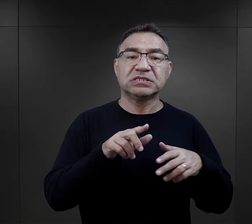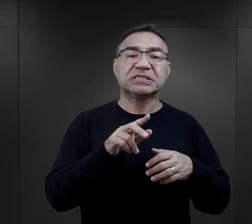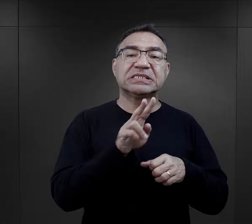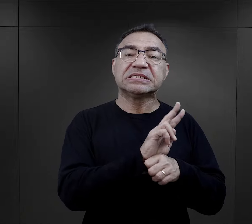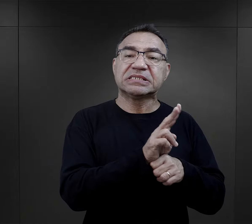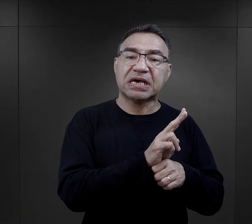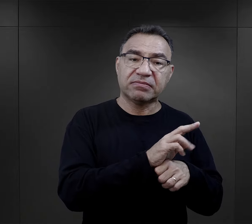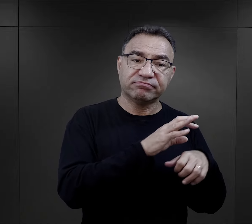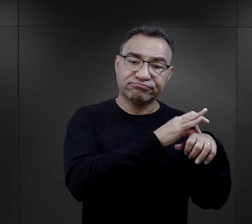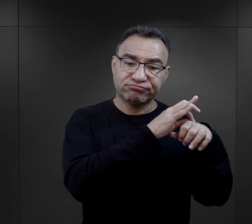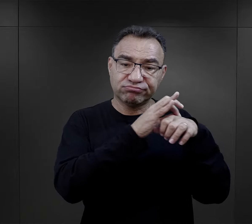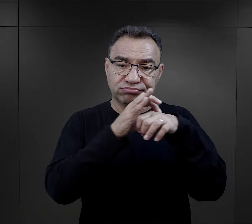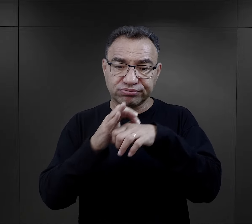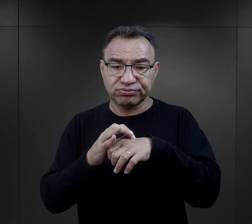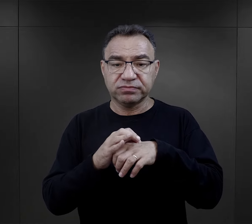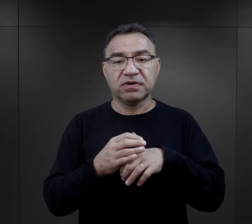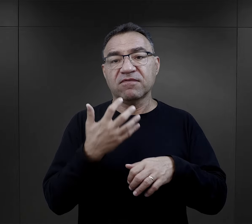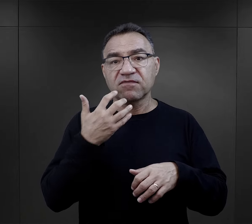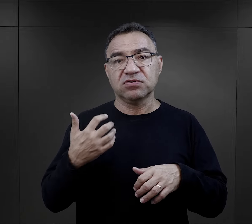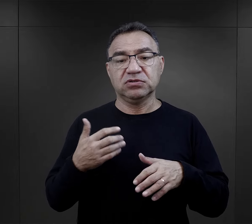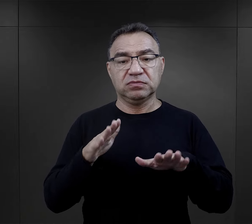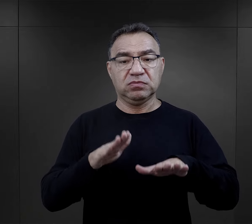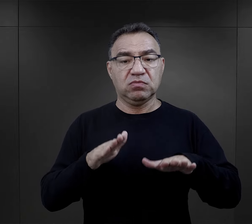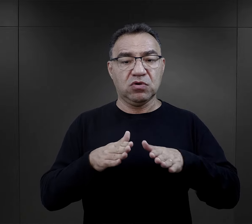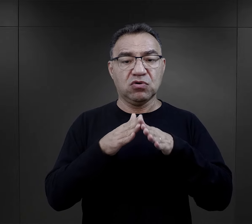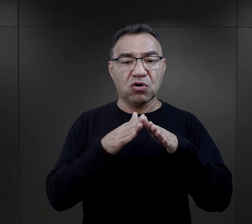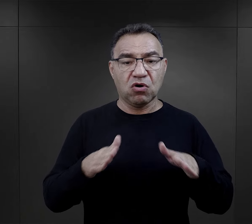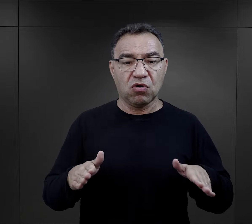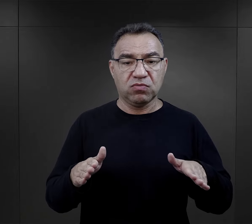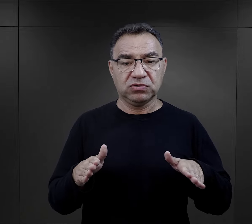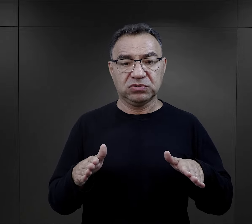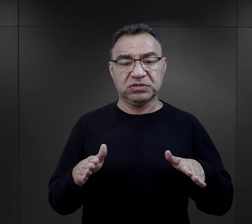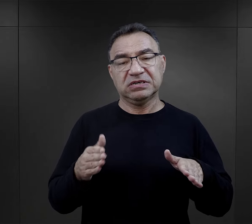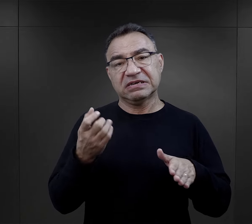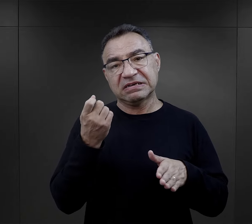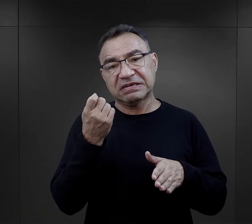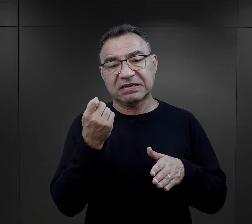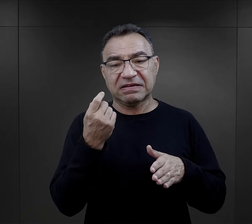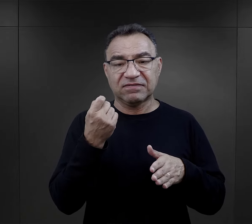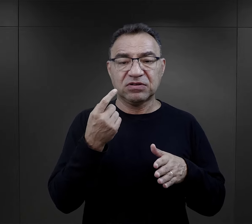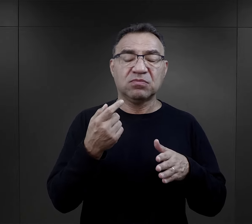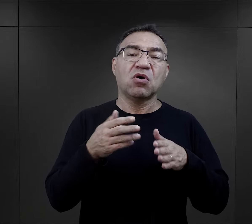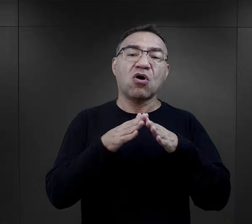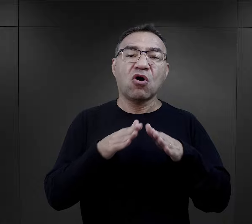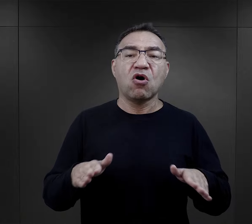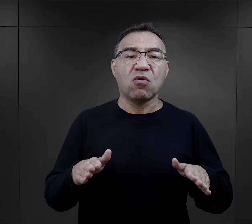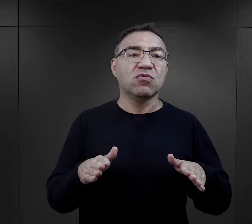które wcześniej przebywały w obozach na zasadzie takiego obozu internowania,